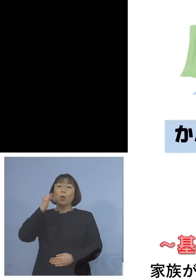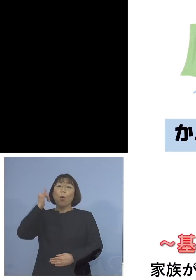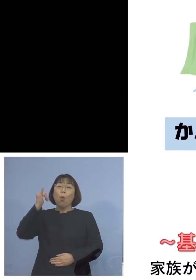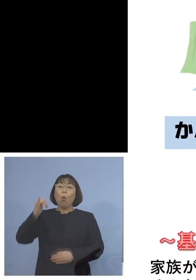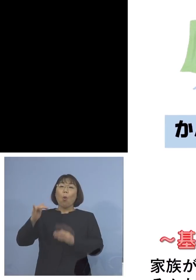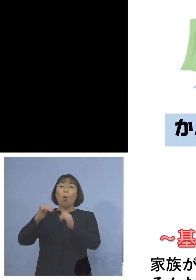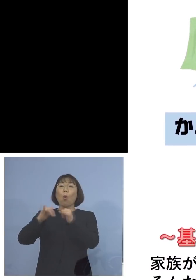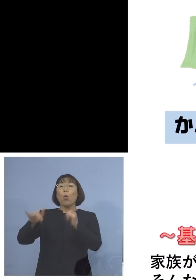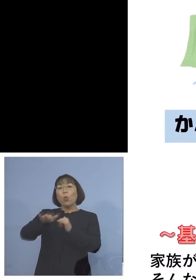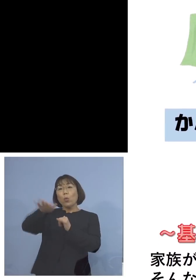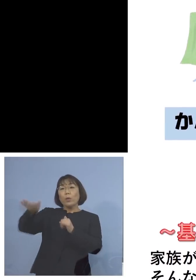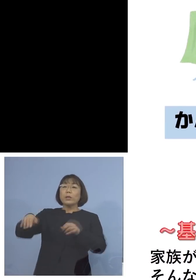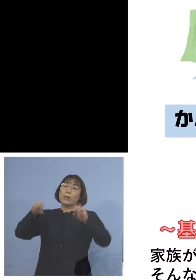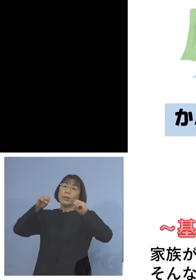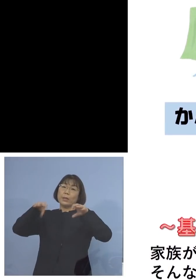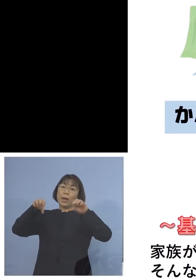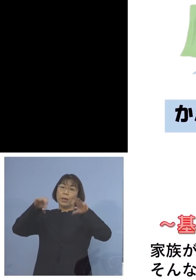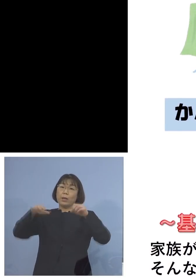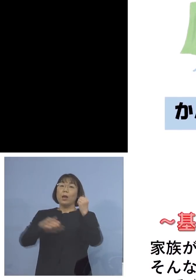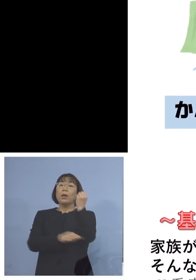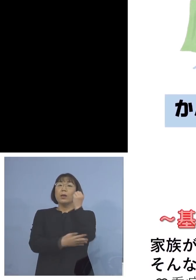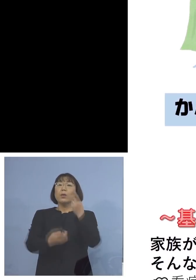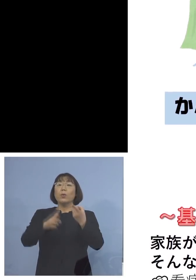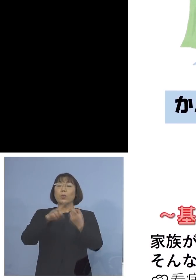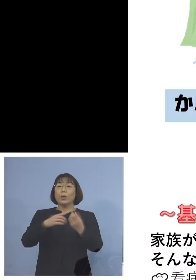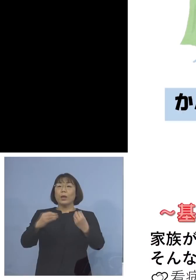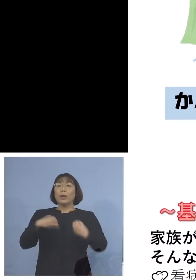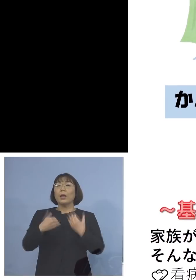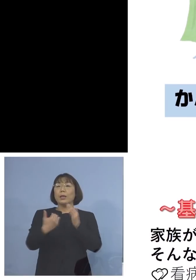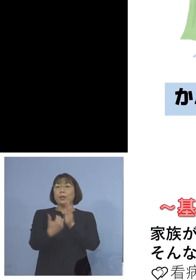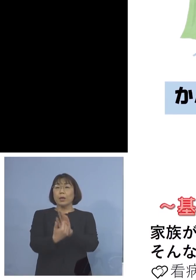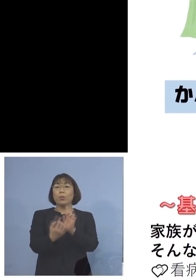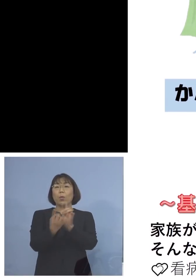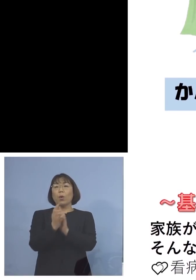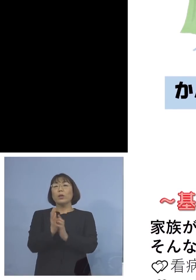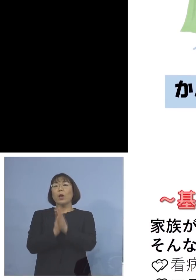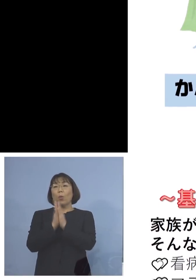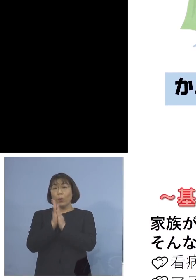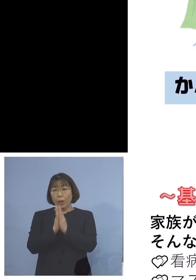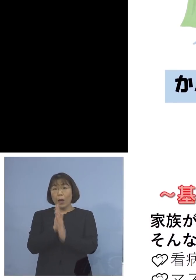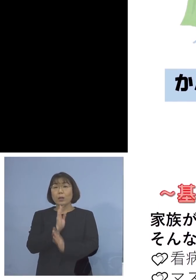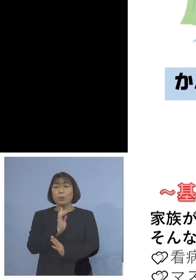呼びかけ、基本的な感染防止対策を お願いしますということで